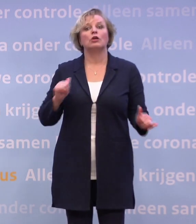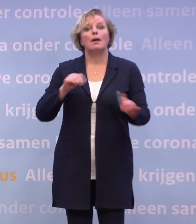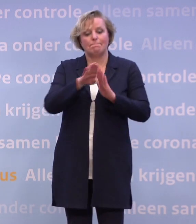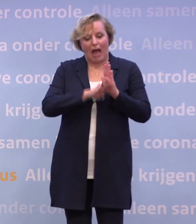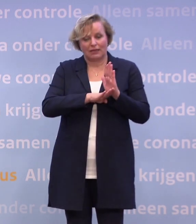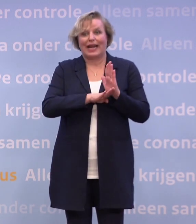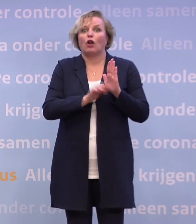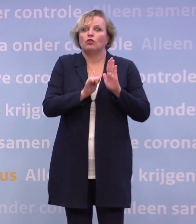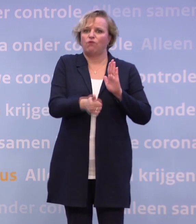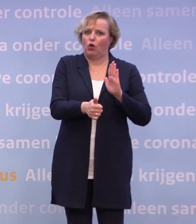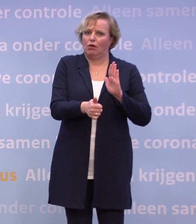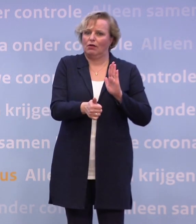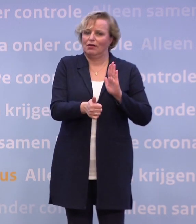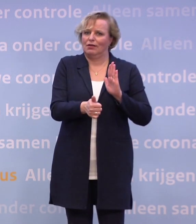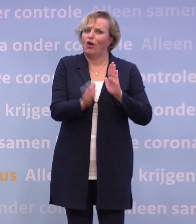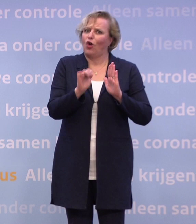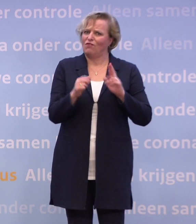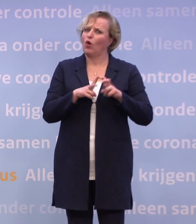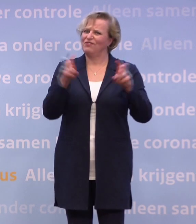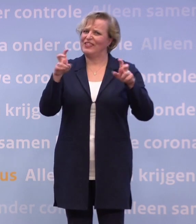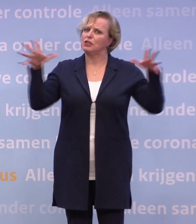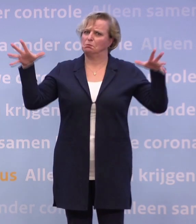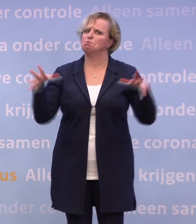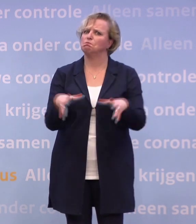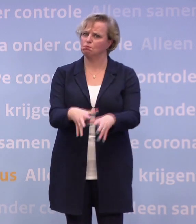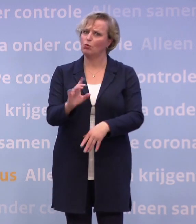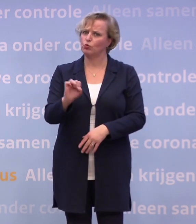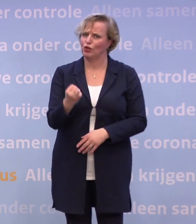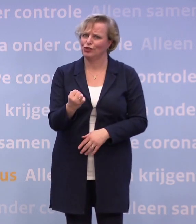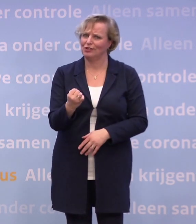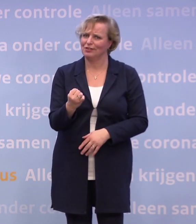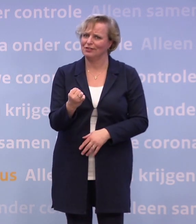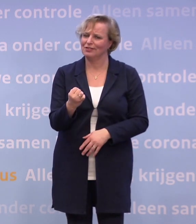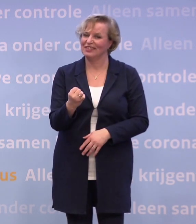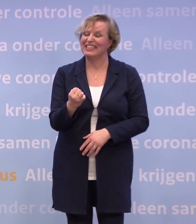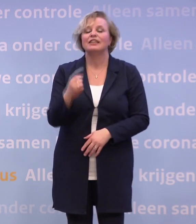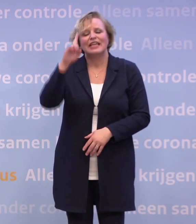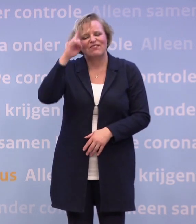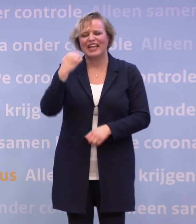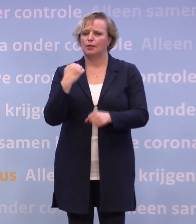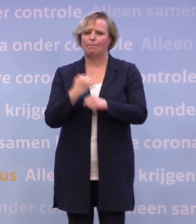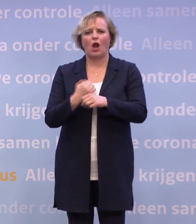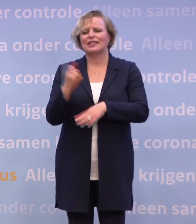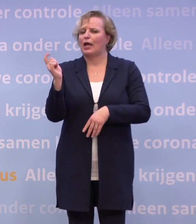...dan zou je het virus kunnen weg krijgen. We weten in de praktijk natuurlijk dat dat niet altijd lukt. Dus in het ov heb je een mondkapje op.